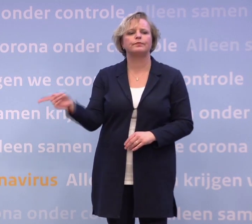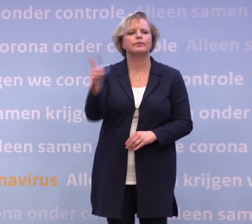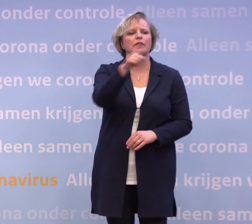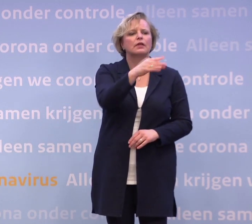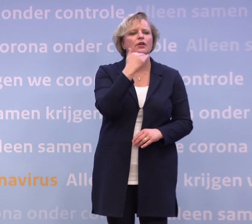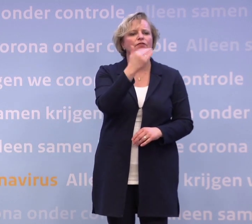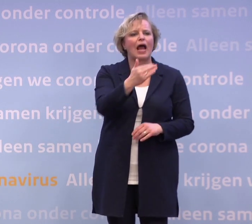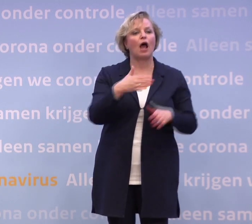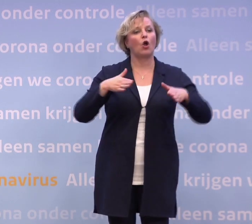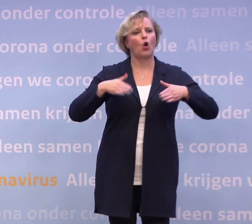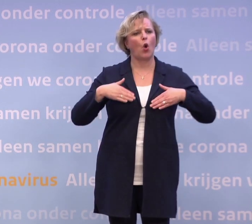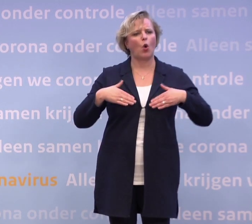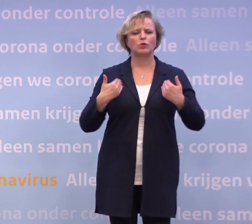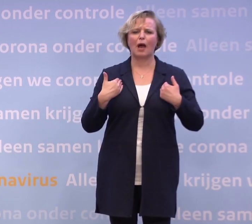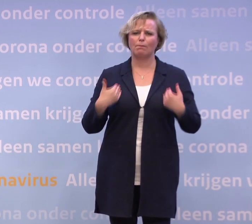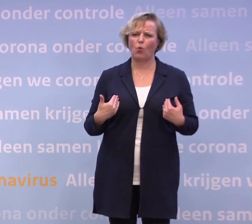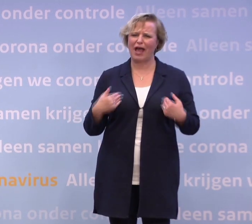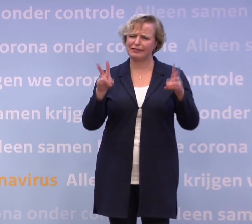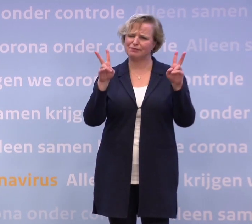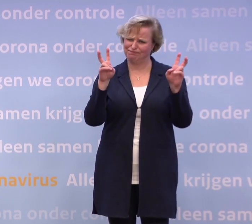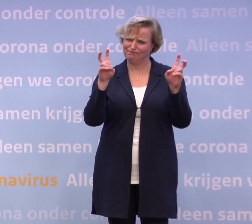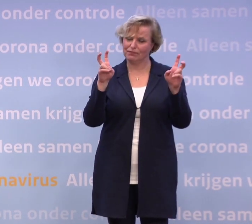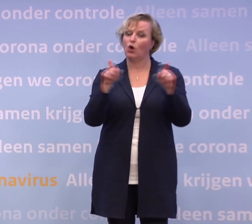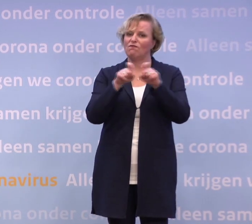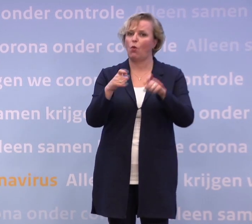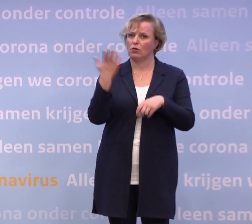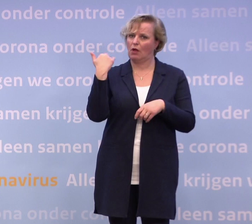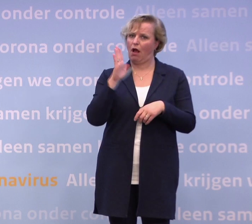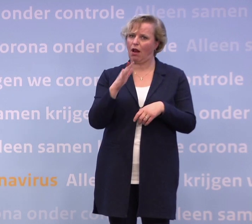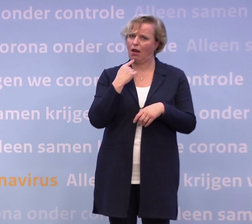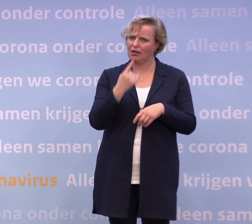...want dat woord viel eerder vanavond ook al eventjes. Is dat logisch?